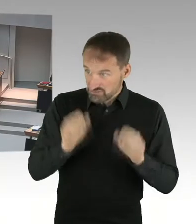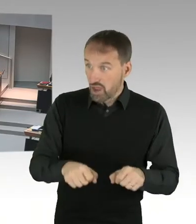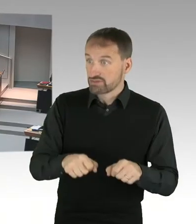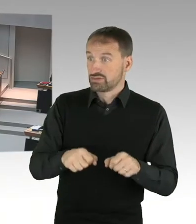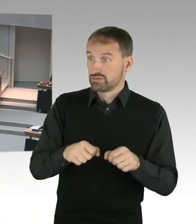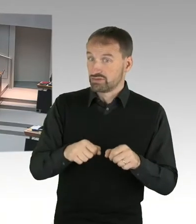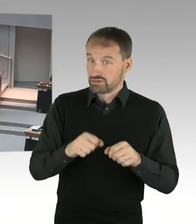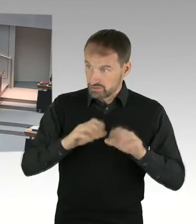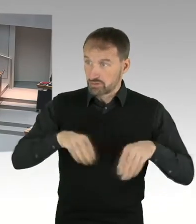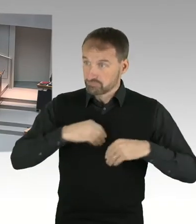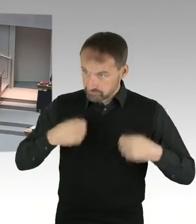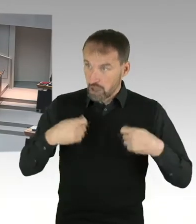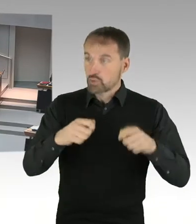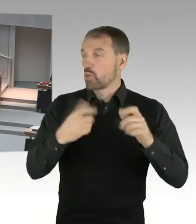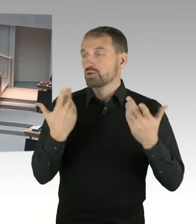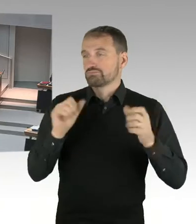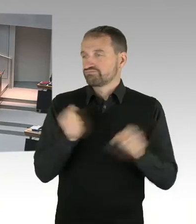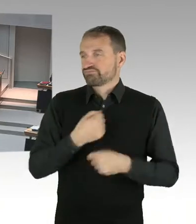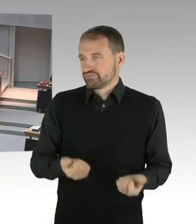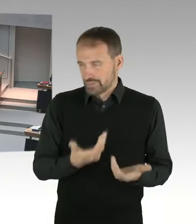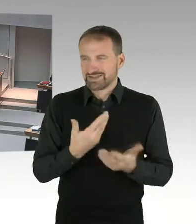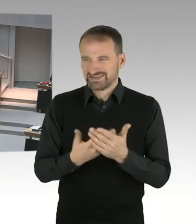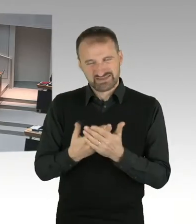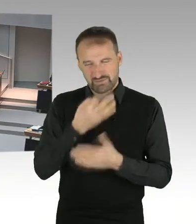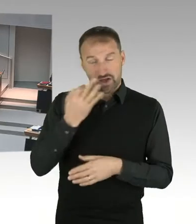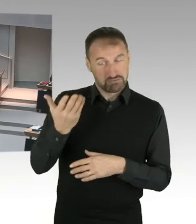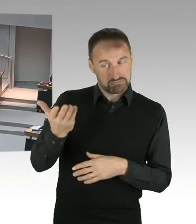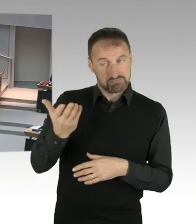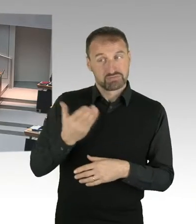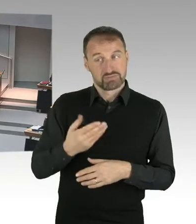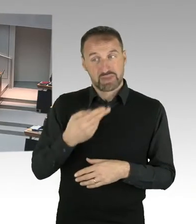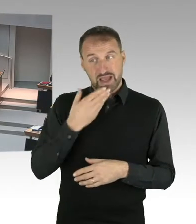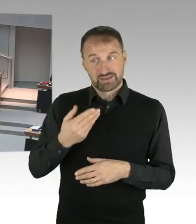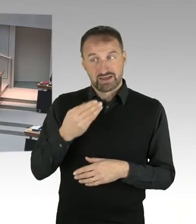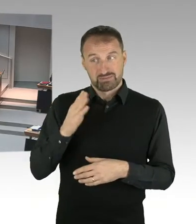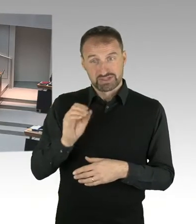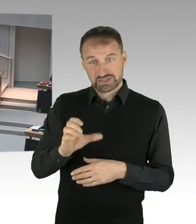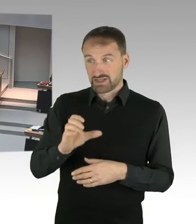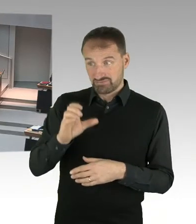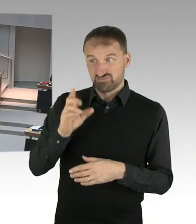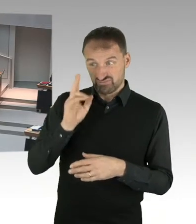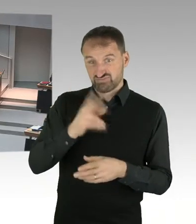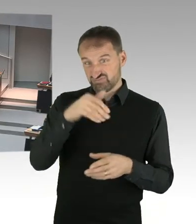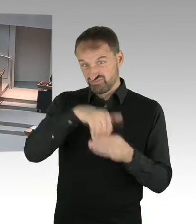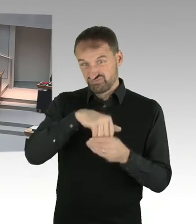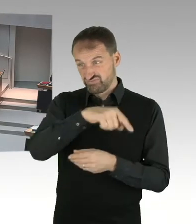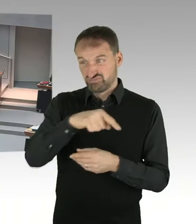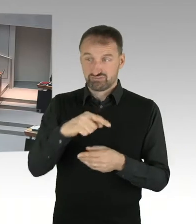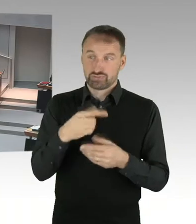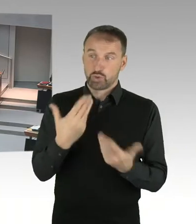sodass dieser Standort eventuell ja gar nicht in Frage kommt? (Präsidium) Frau Senatorin, bitte. (Sprecherwechsel) Sehr geehrte Frau Ludwig,